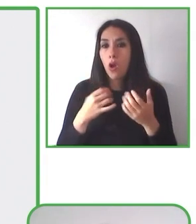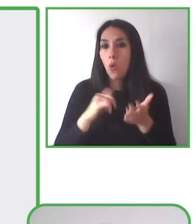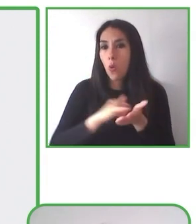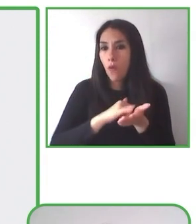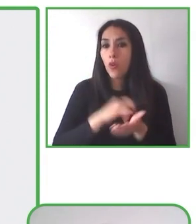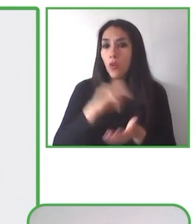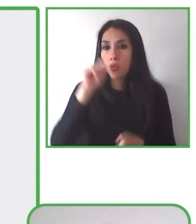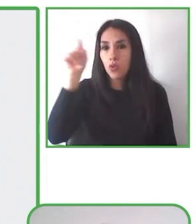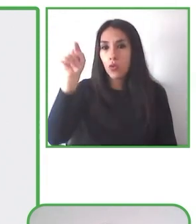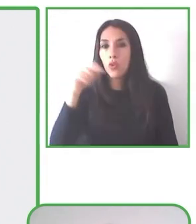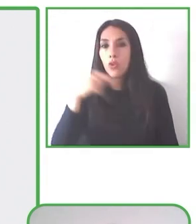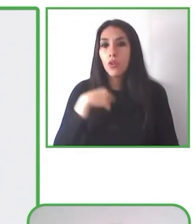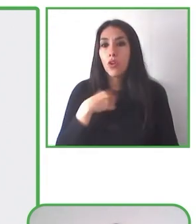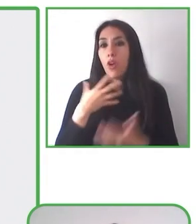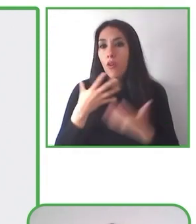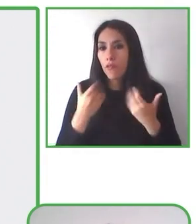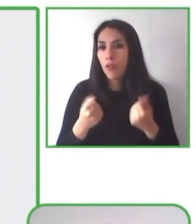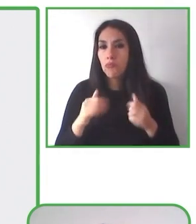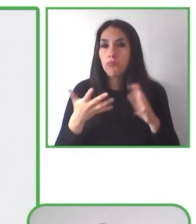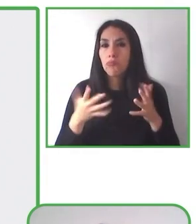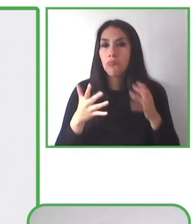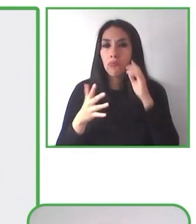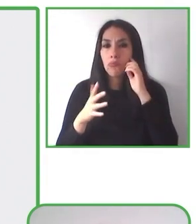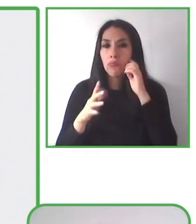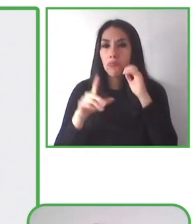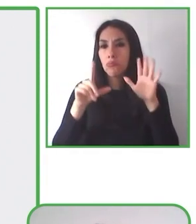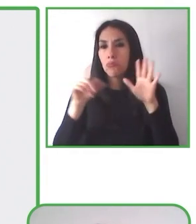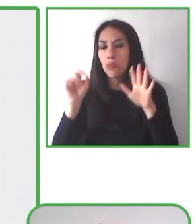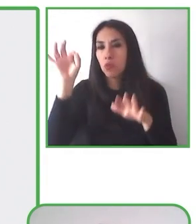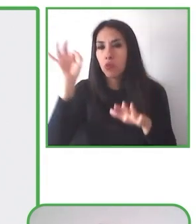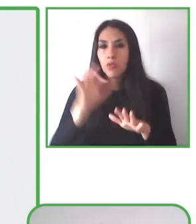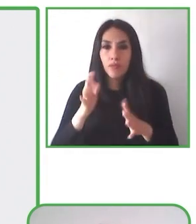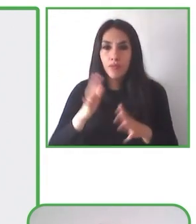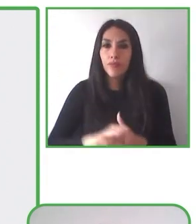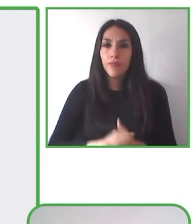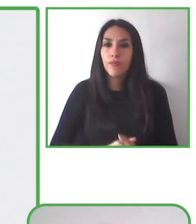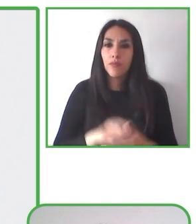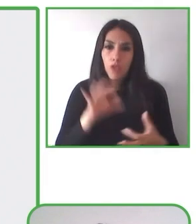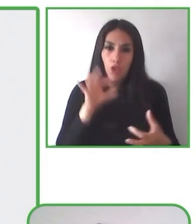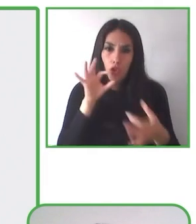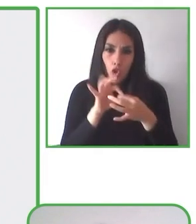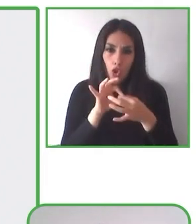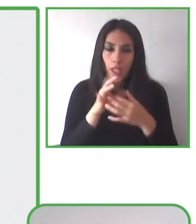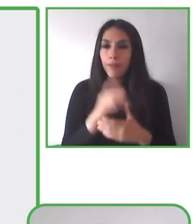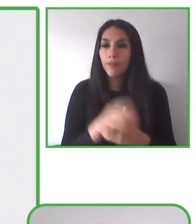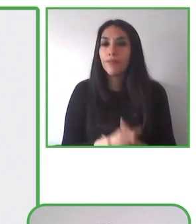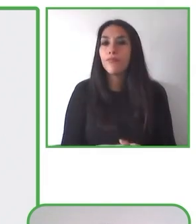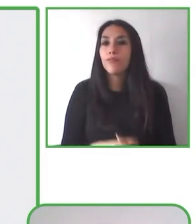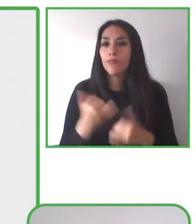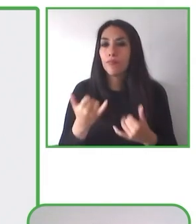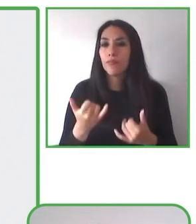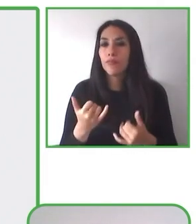Senderismo sin Límite incluye varias cosas, como por ejemplo la evaluación y el diseño, y